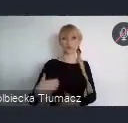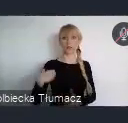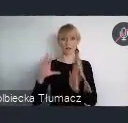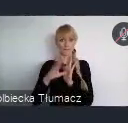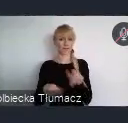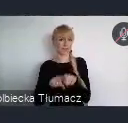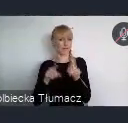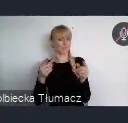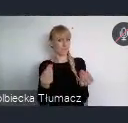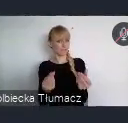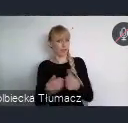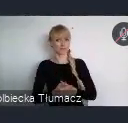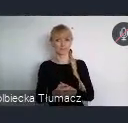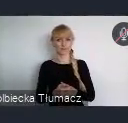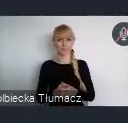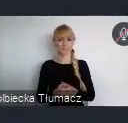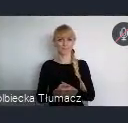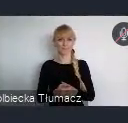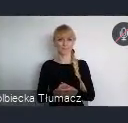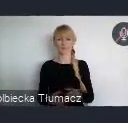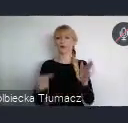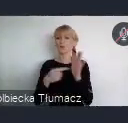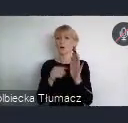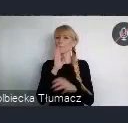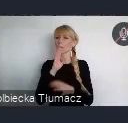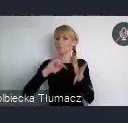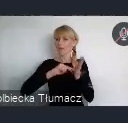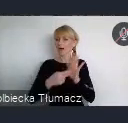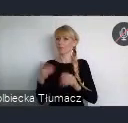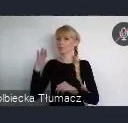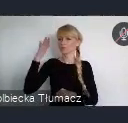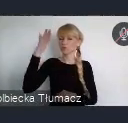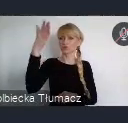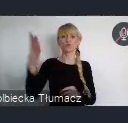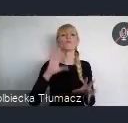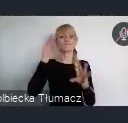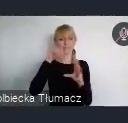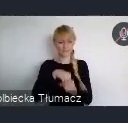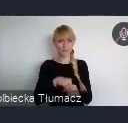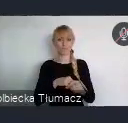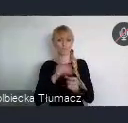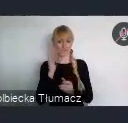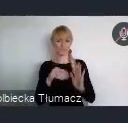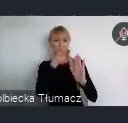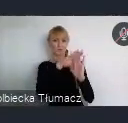Taką kwestią horyzontalną, która znajdzie się w programie Forum będzie dostępność.